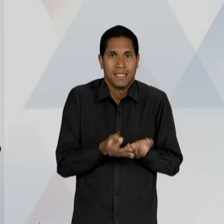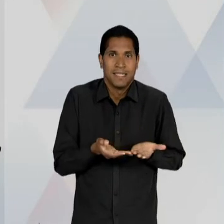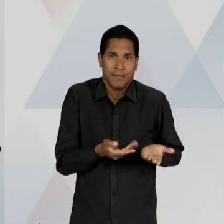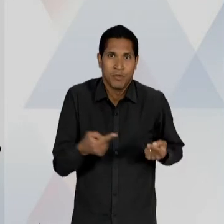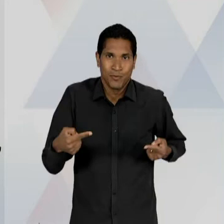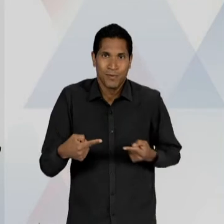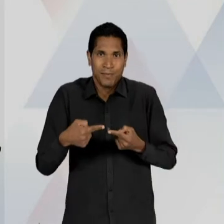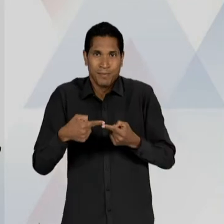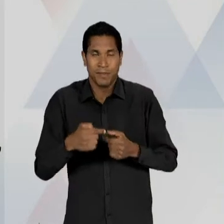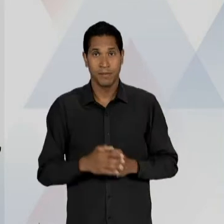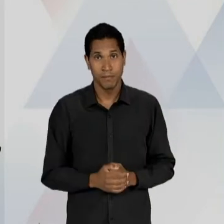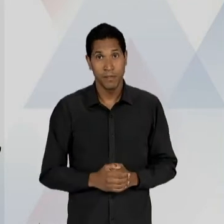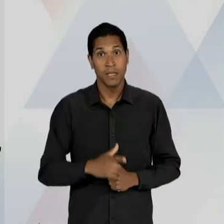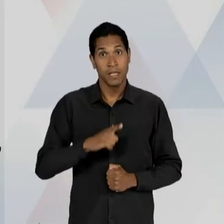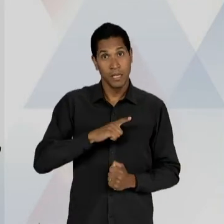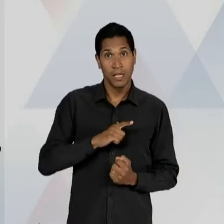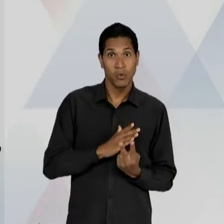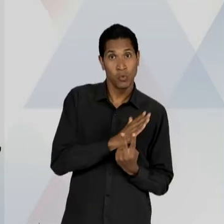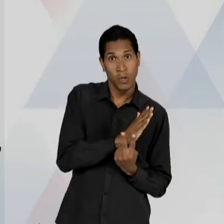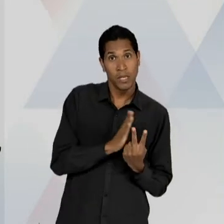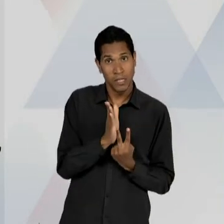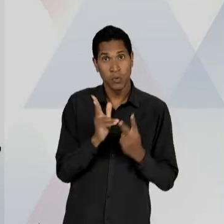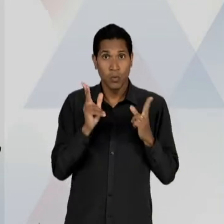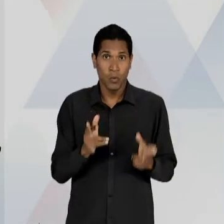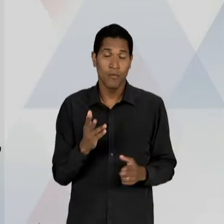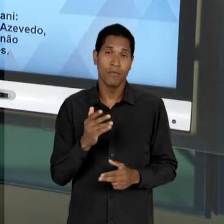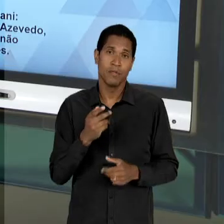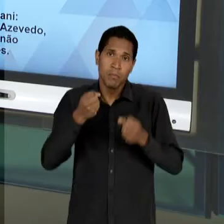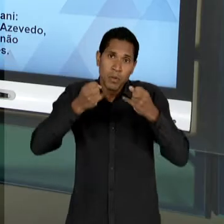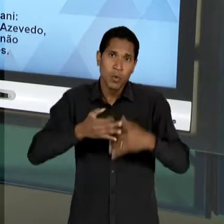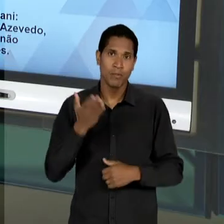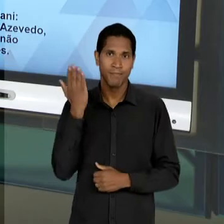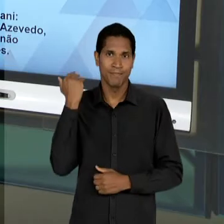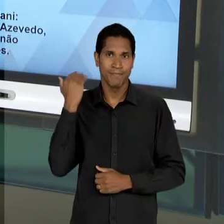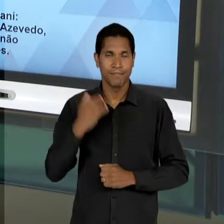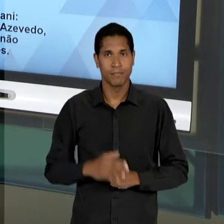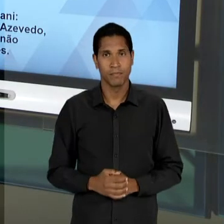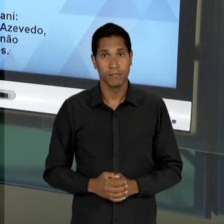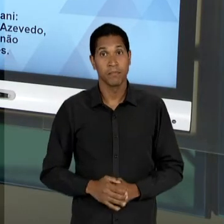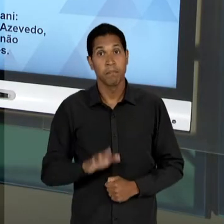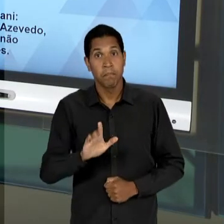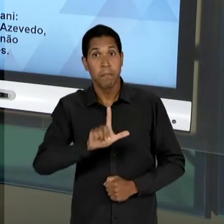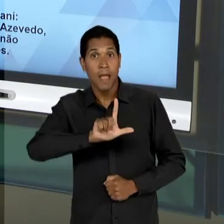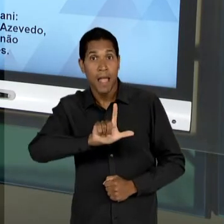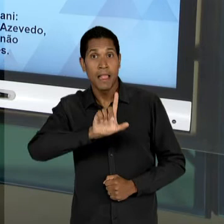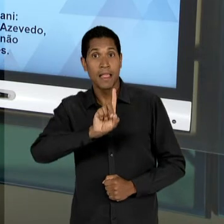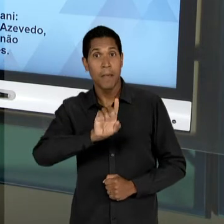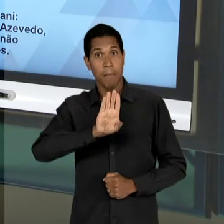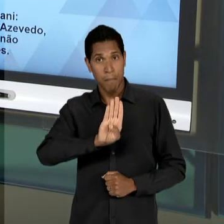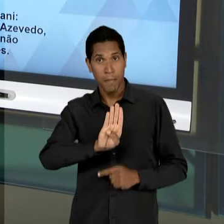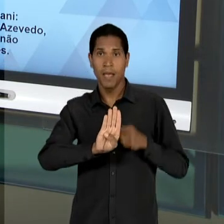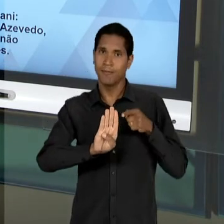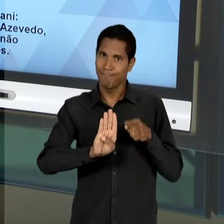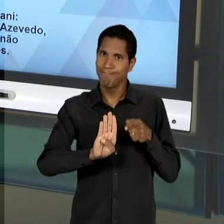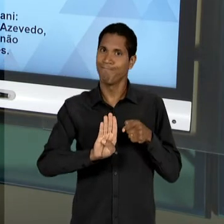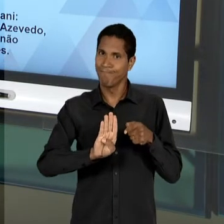MENCIONADO AGORA POUCO. A 'LDB'; A 'LDB', VAI OCUPAR BOA PARTE DO DEBATE EDUCACIONAL DE 48 ATÉ